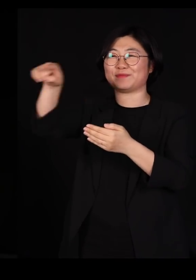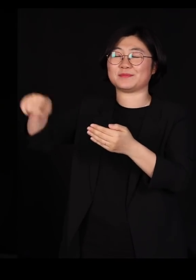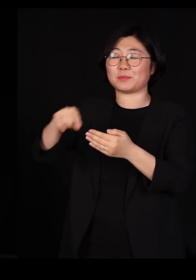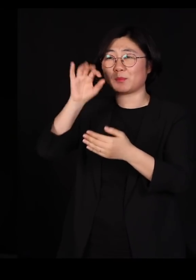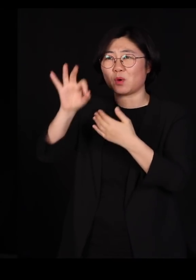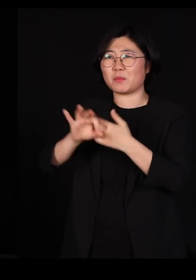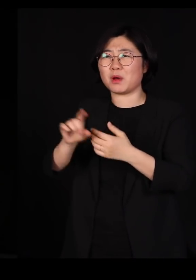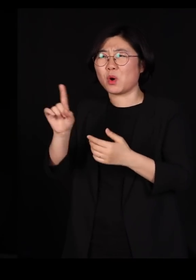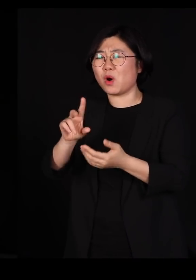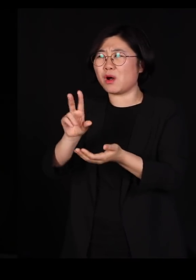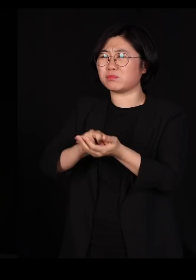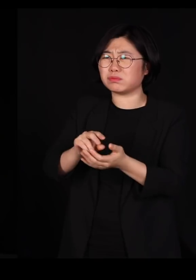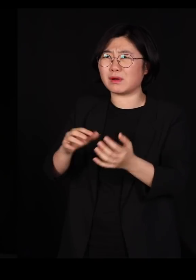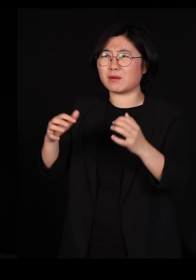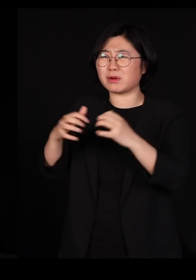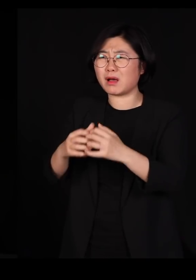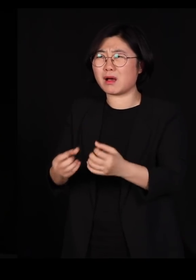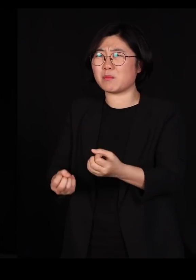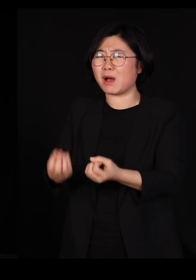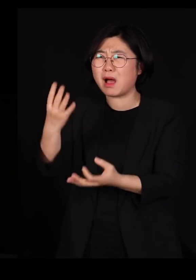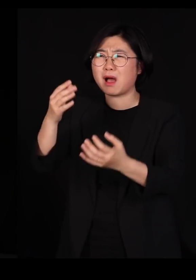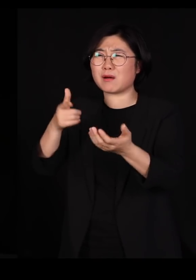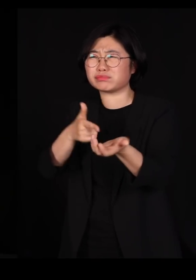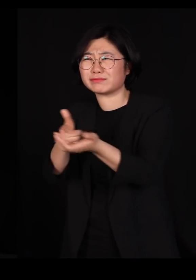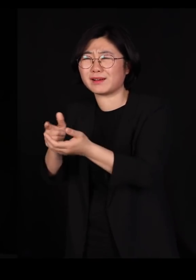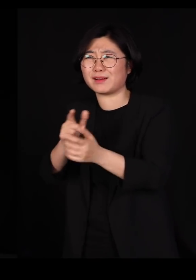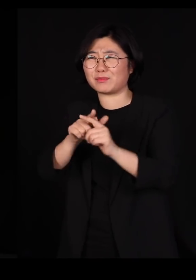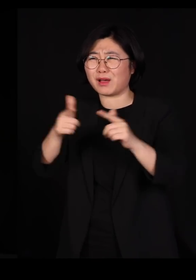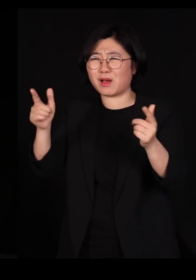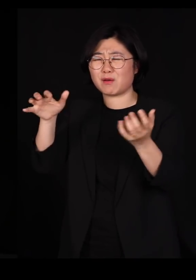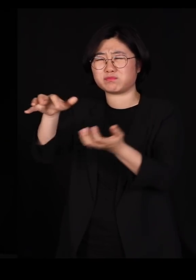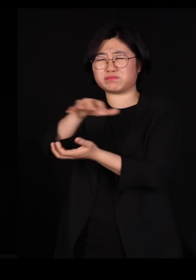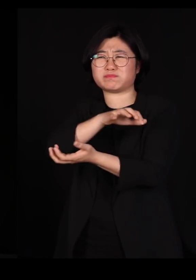세계 질서를 어지럽힌다고 자꾸 몰아세웁니다